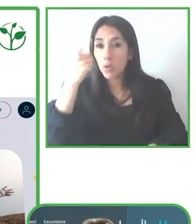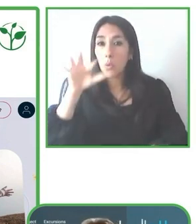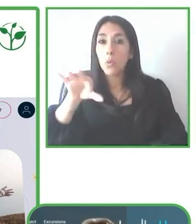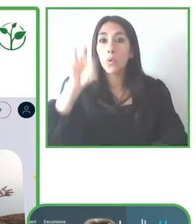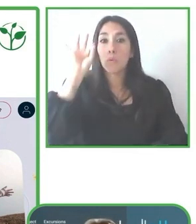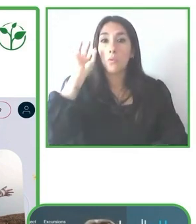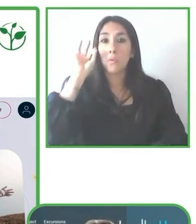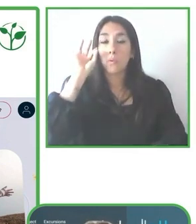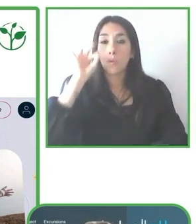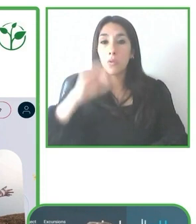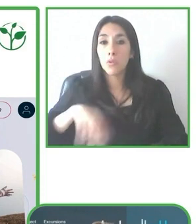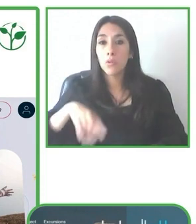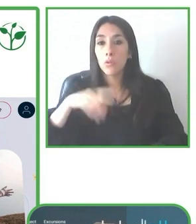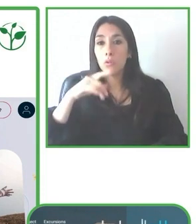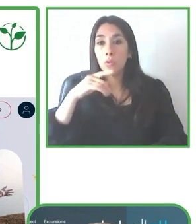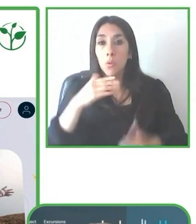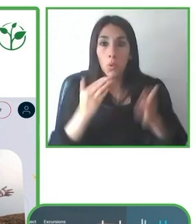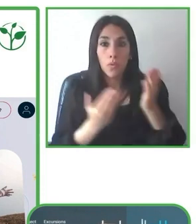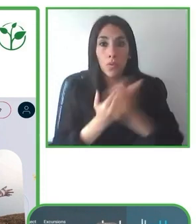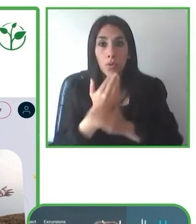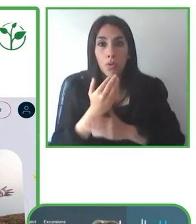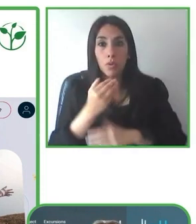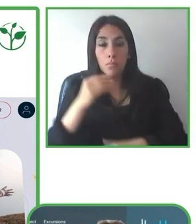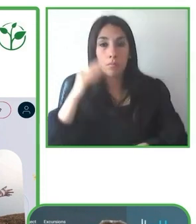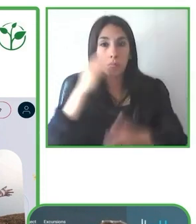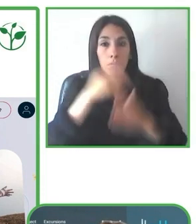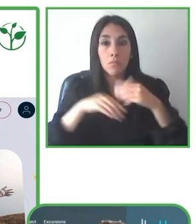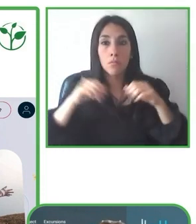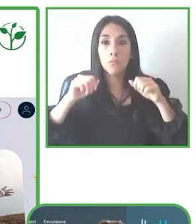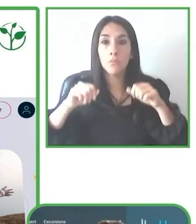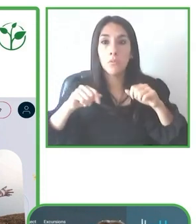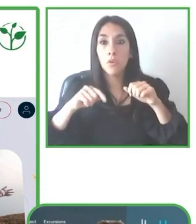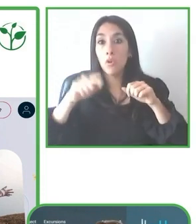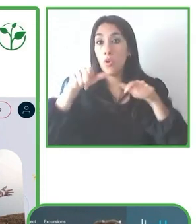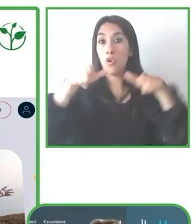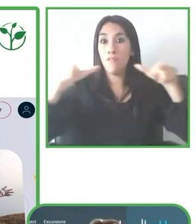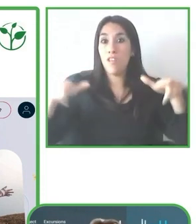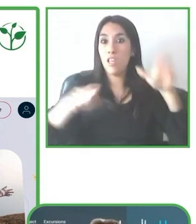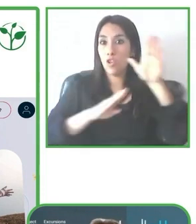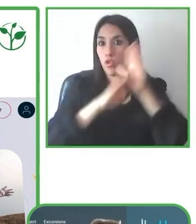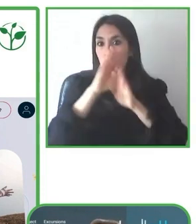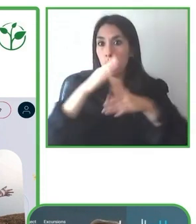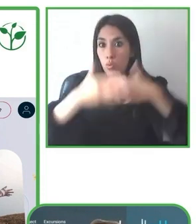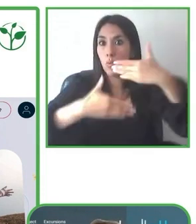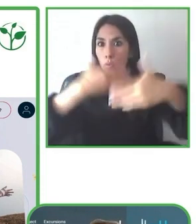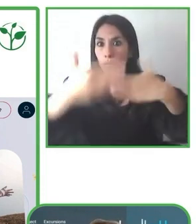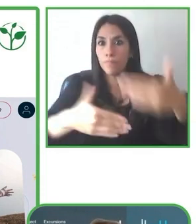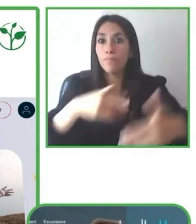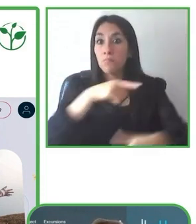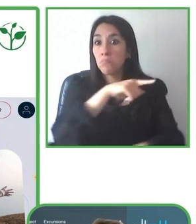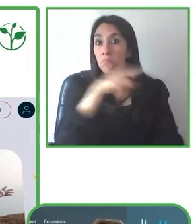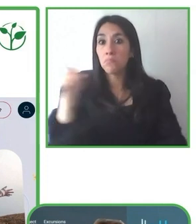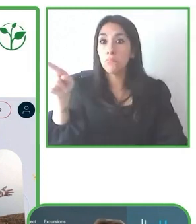Un ejemplo, un buen ejemplo para esto es el ecolodge Huasquila Amazon Lodge, que en ese